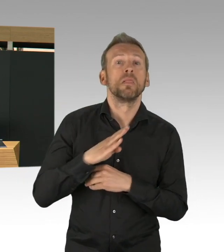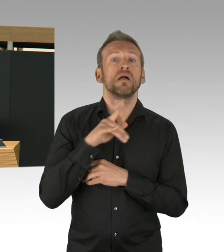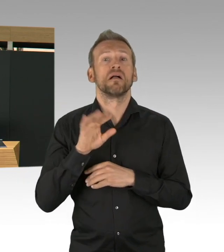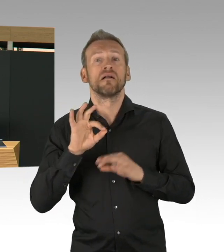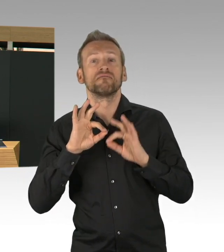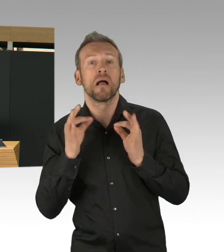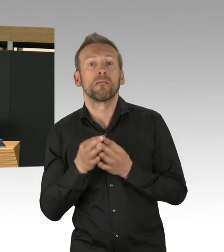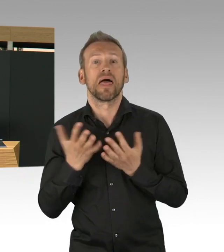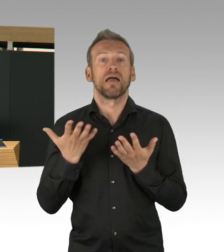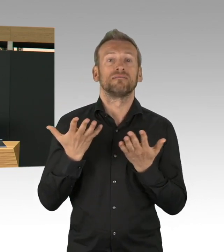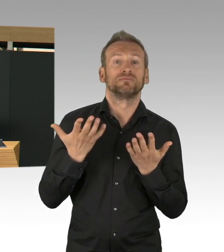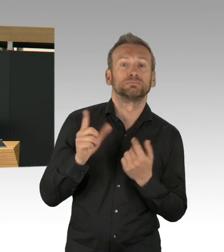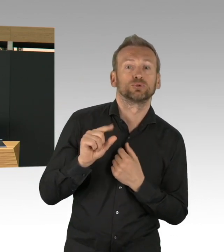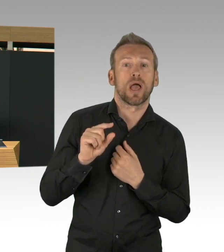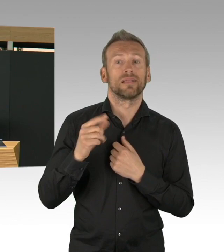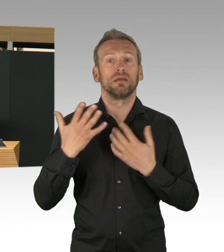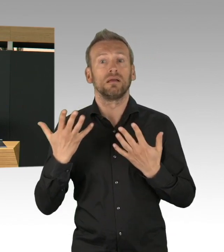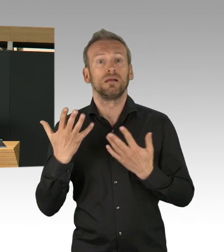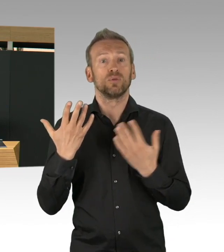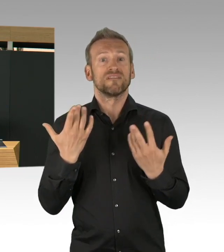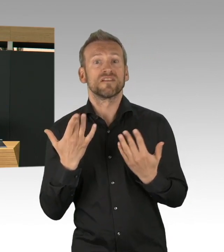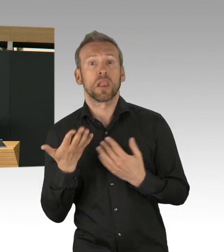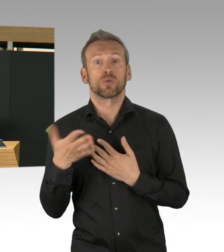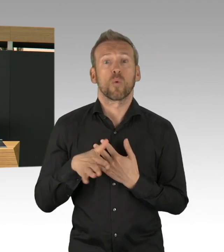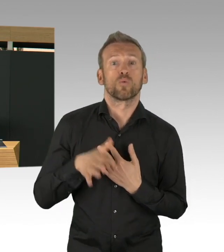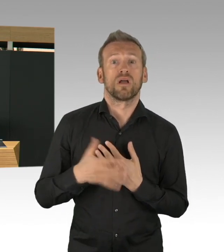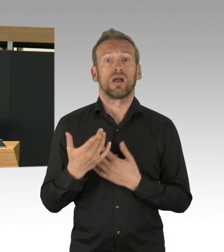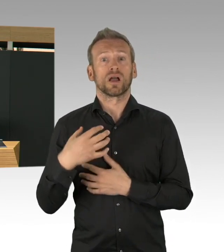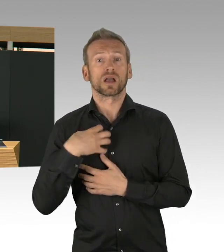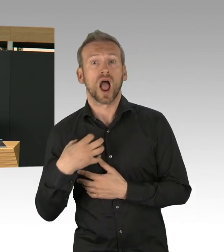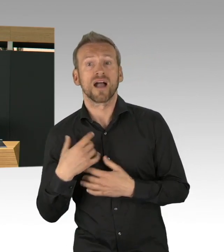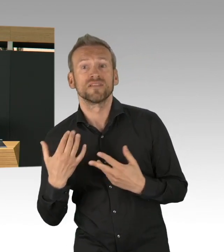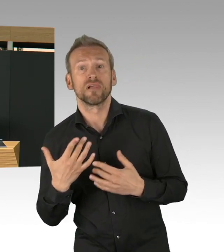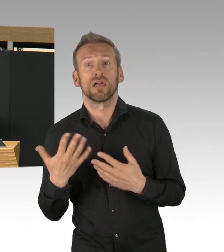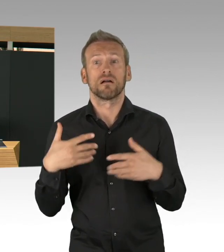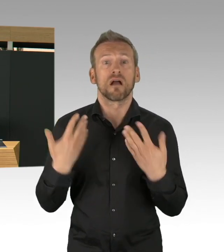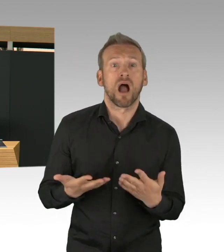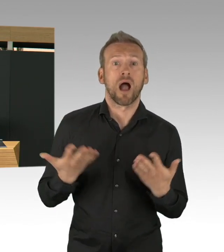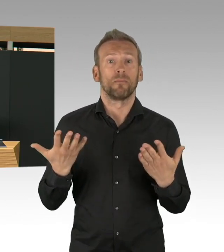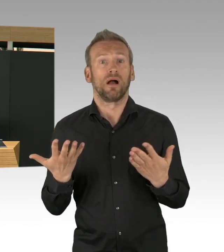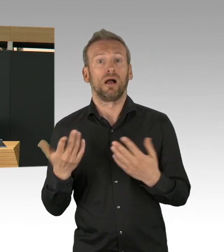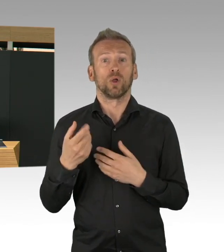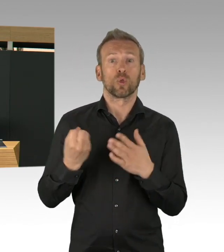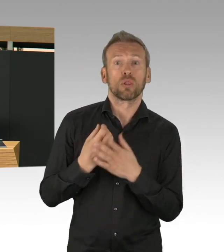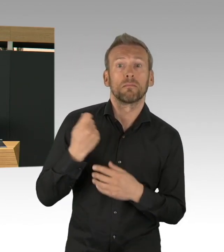sondern der gesamten Stadt Berlin, aller Berlinerinnen und Berliner, weil sie haben diese Maßnahmen akzeptiert.